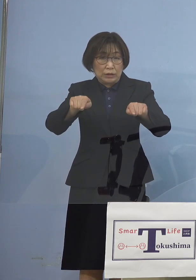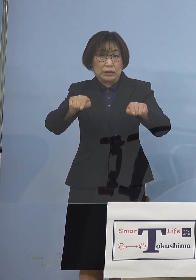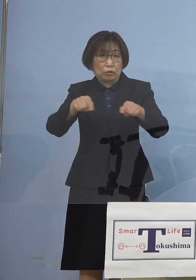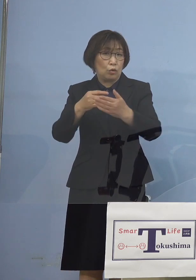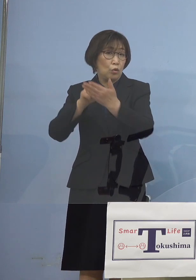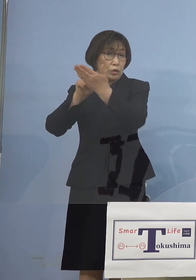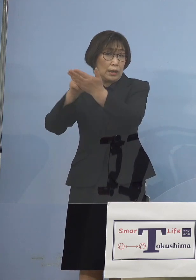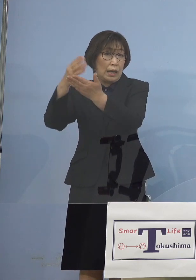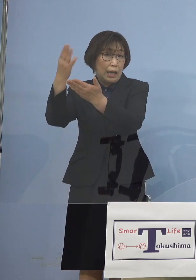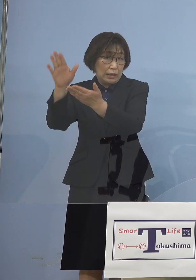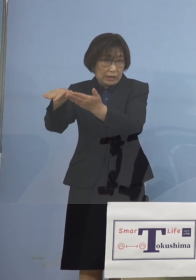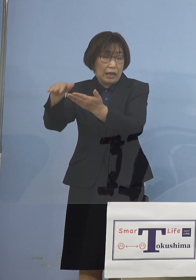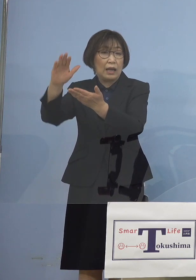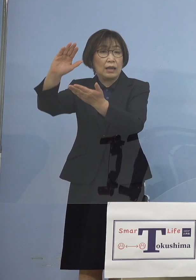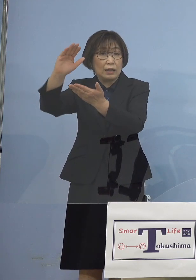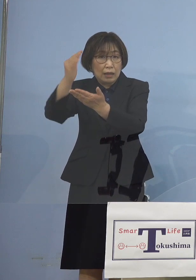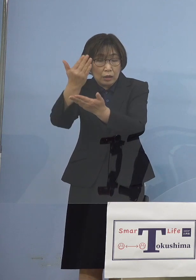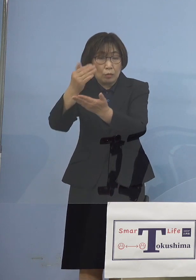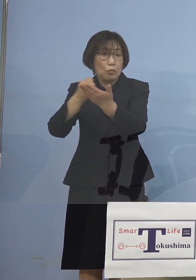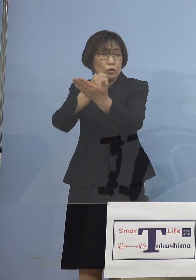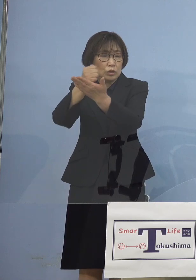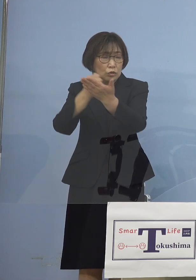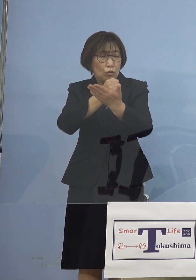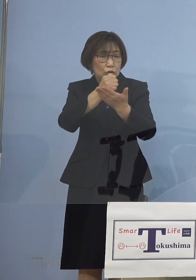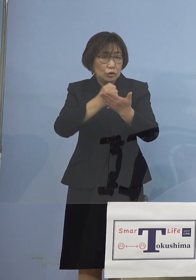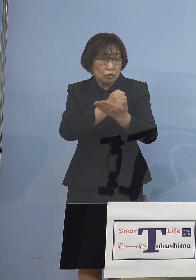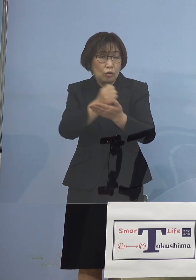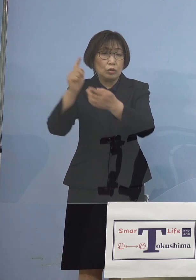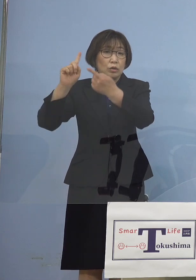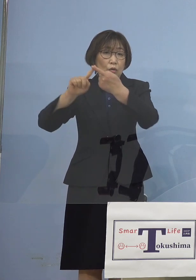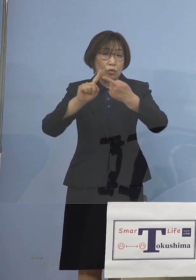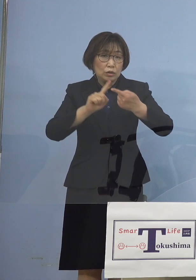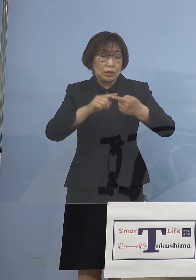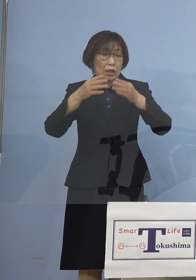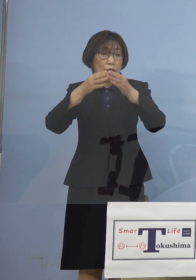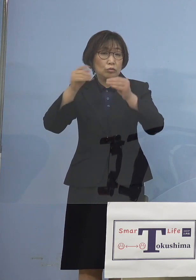それぞれの事情 これに応じまして国の方からは